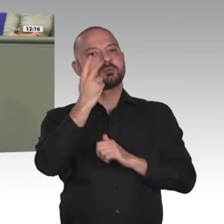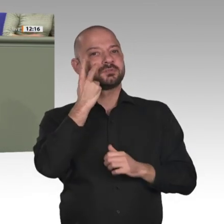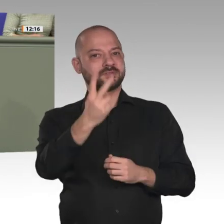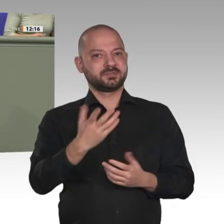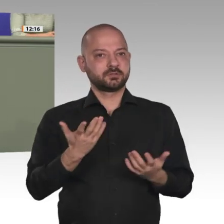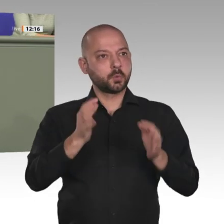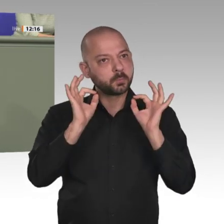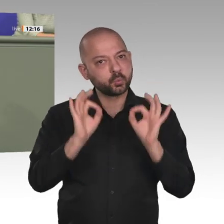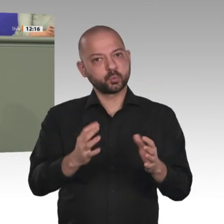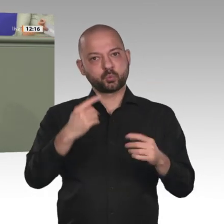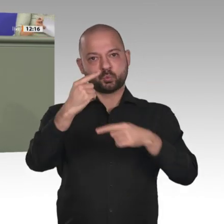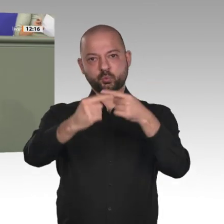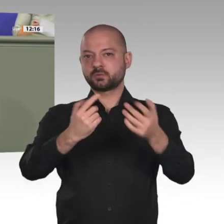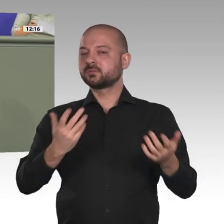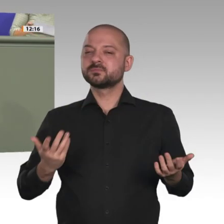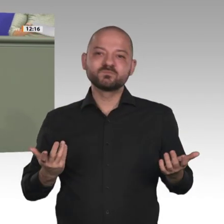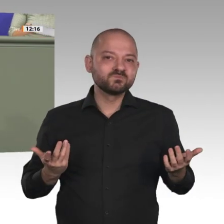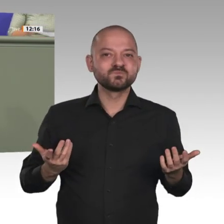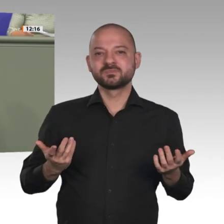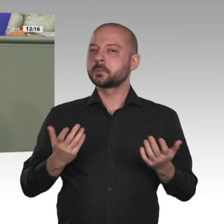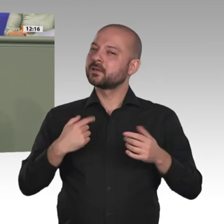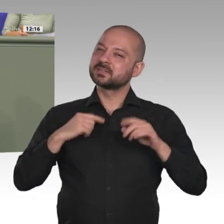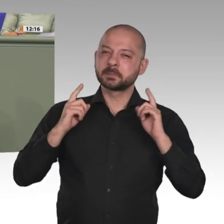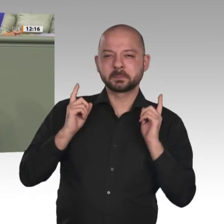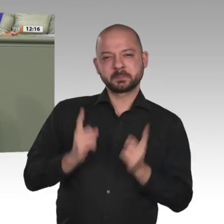Das ist ein Gewinn für den Sudan, das ist ein Gewinn für die ganze Region;